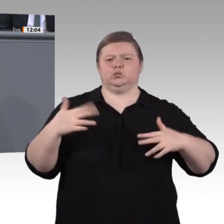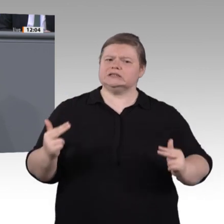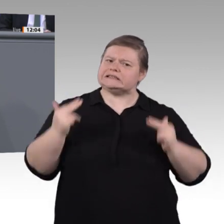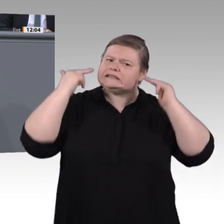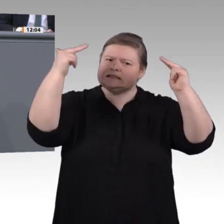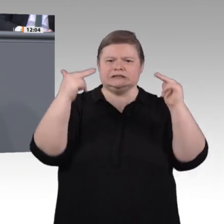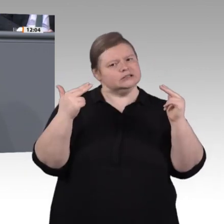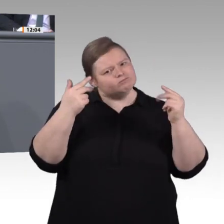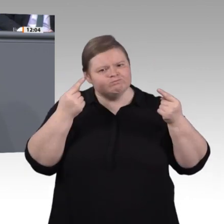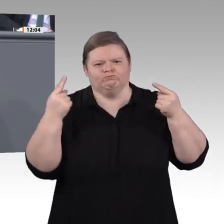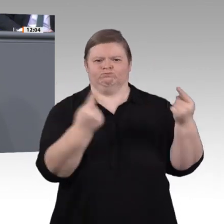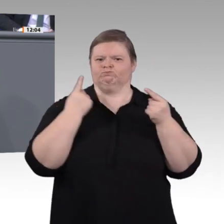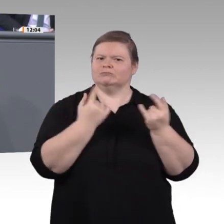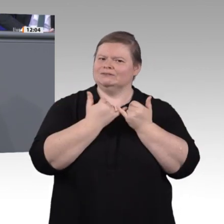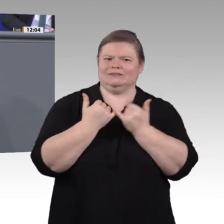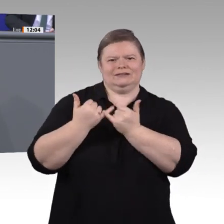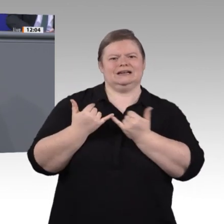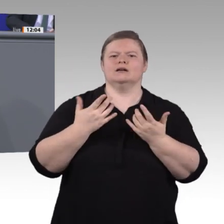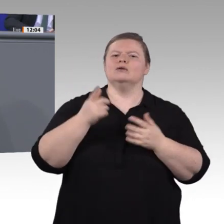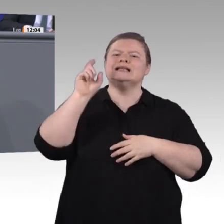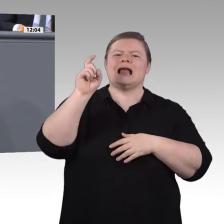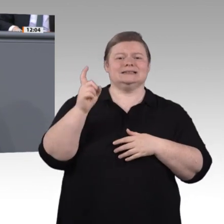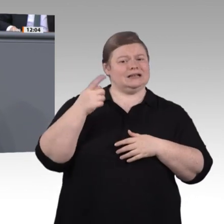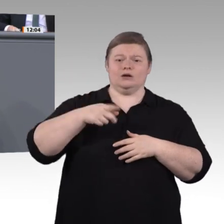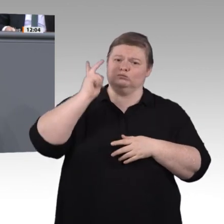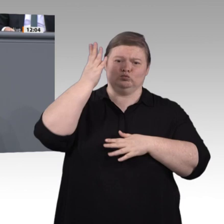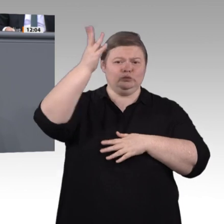politisches Handeln umzusetzen. Ich glaube, da sind wir uns alle einig. Wir laufen